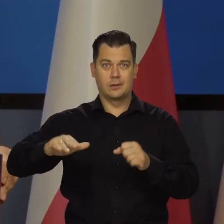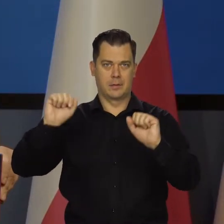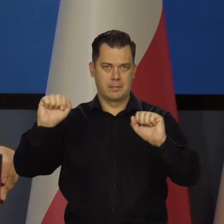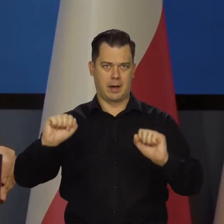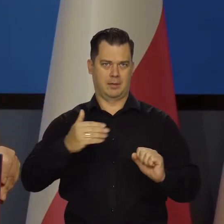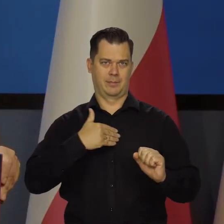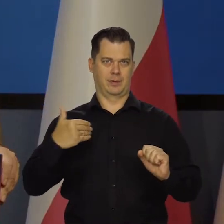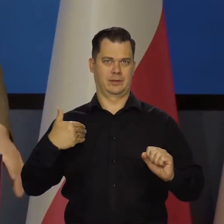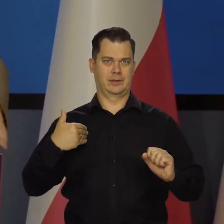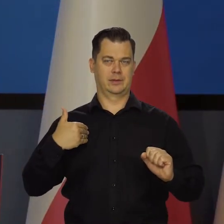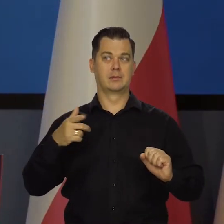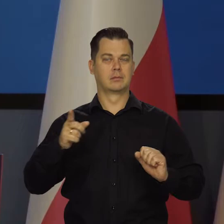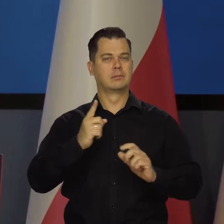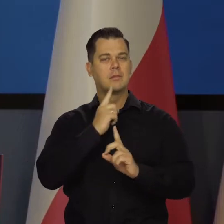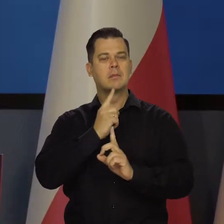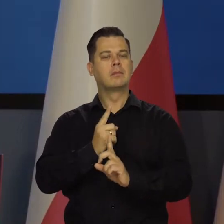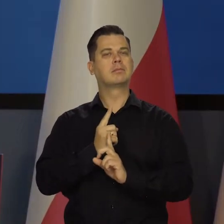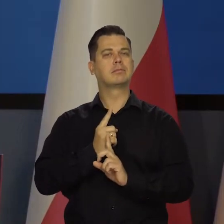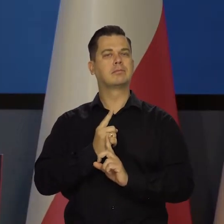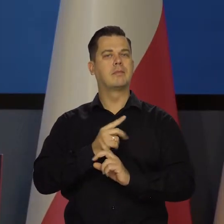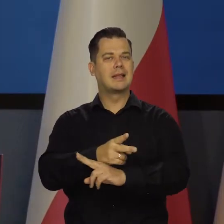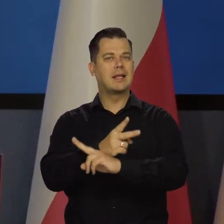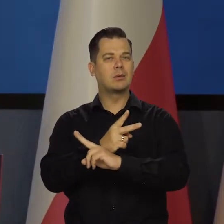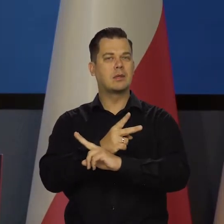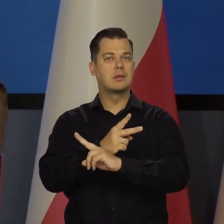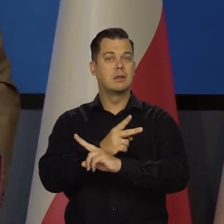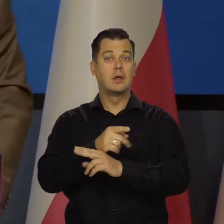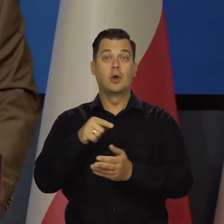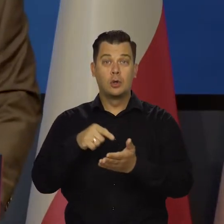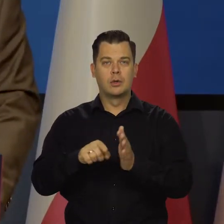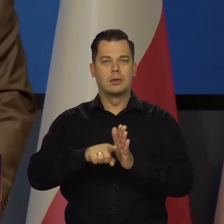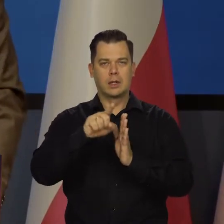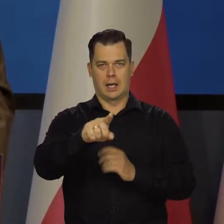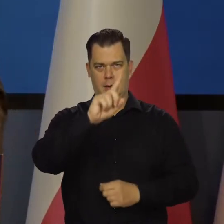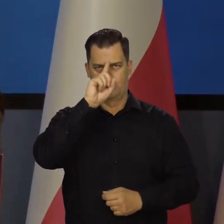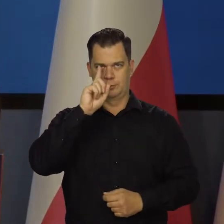żeby mieć niezależny organ, który właśnie w imieniu społeczeństwa